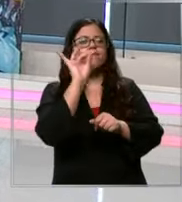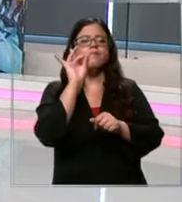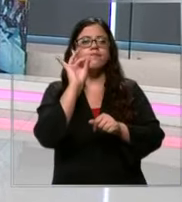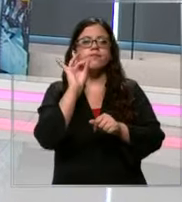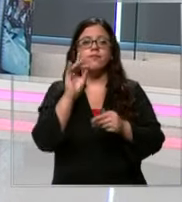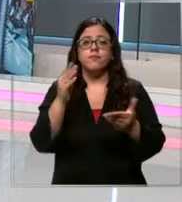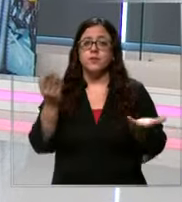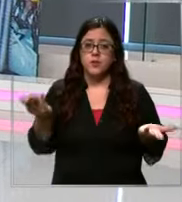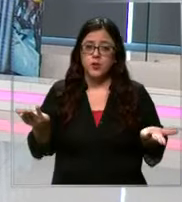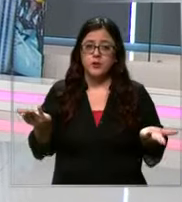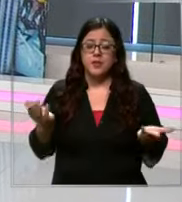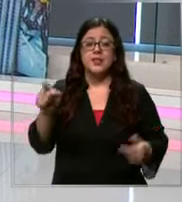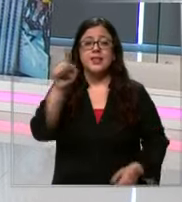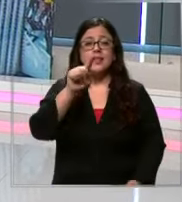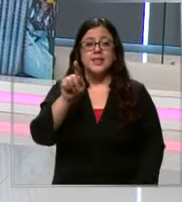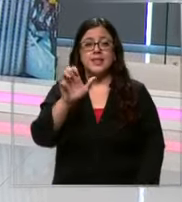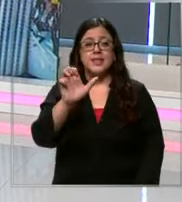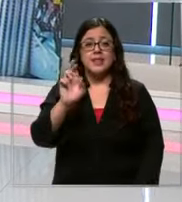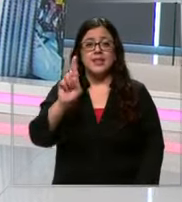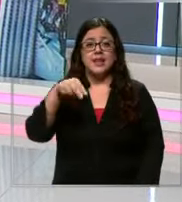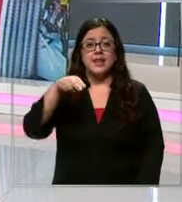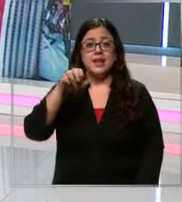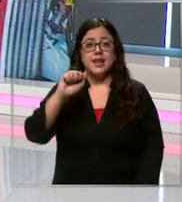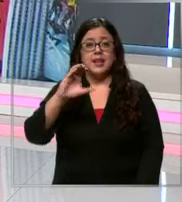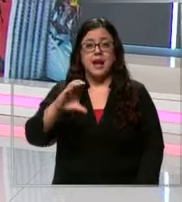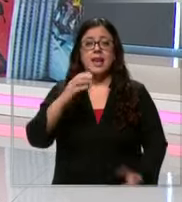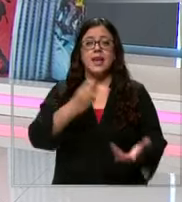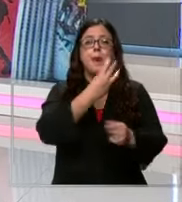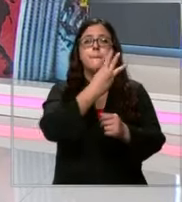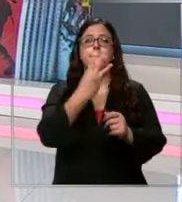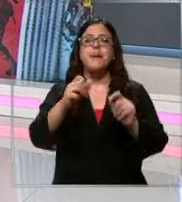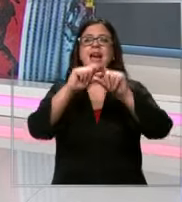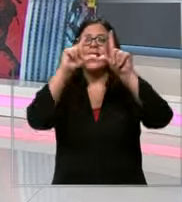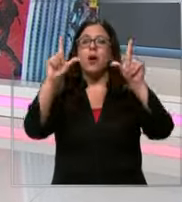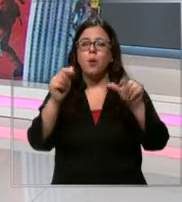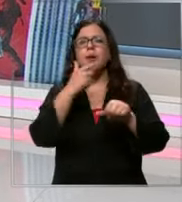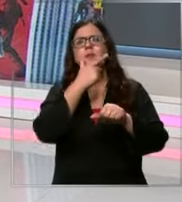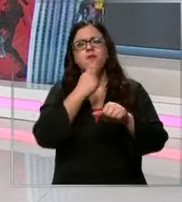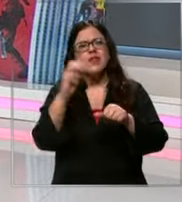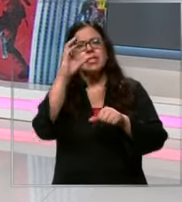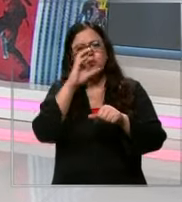lo que el cnac lanzó una página para facilitar la búsqueda de qué se trata lo vemos en la siguiente